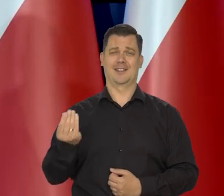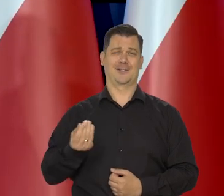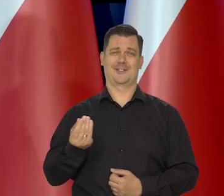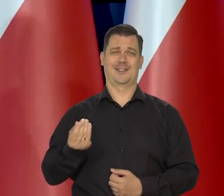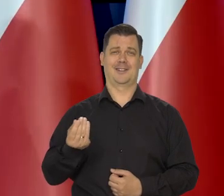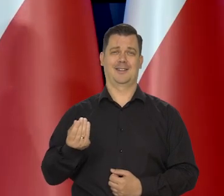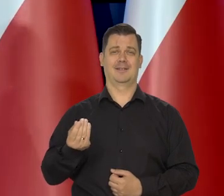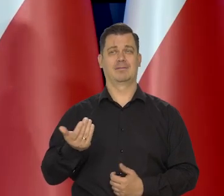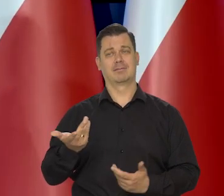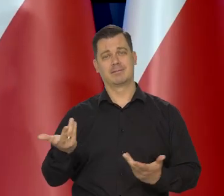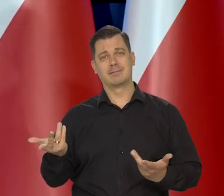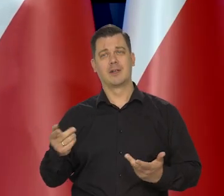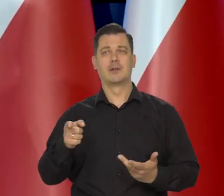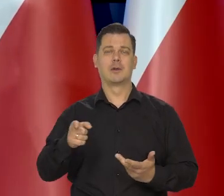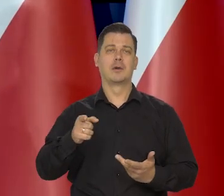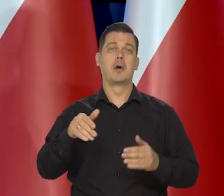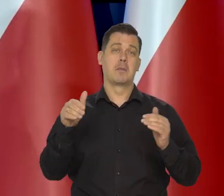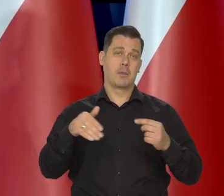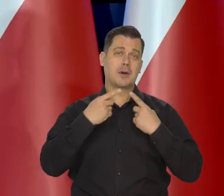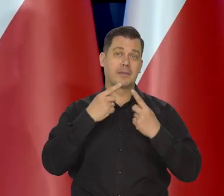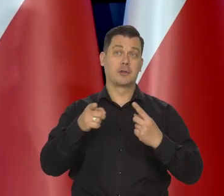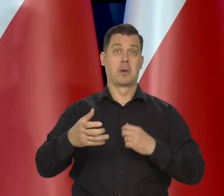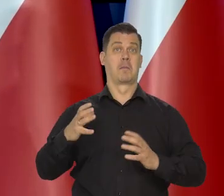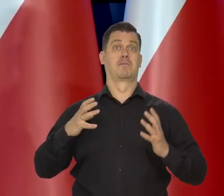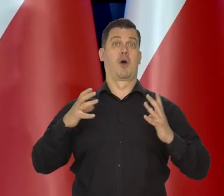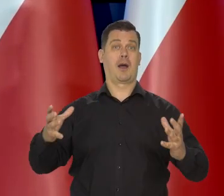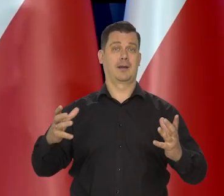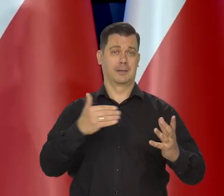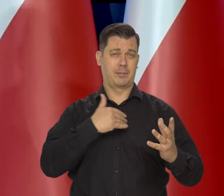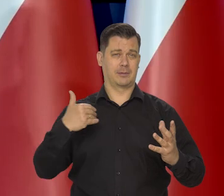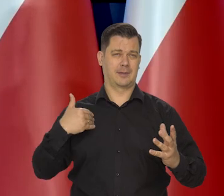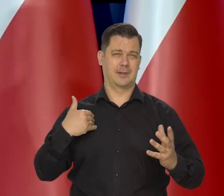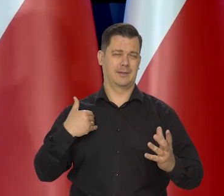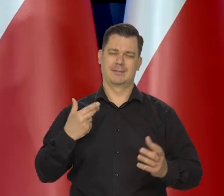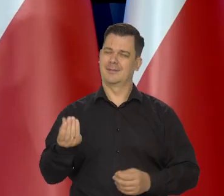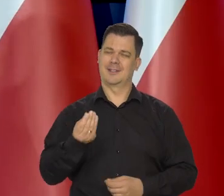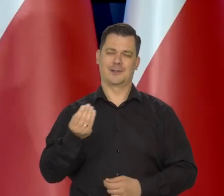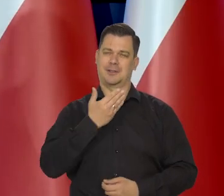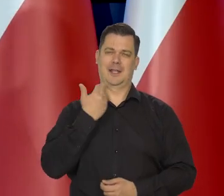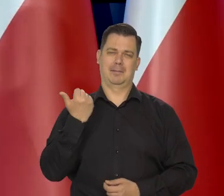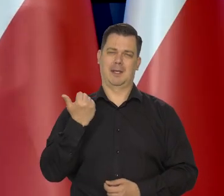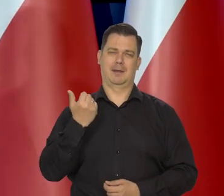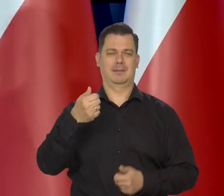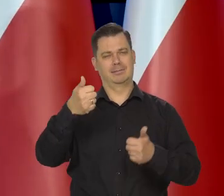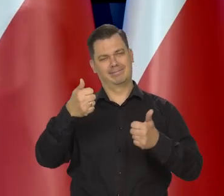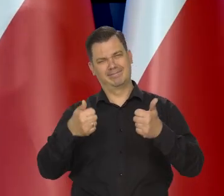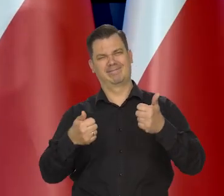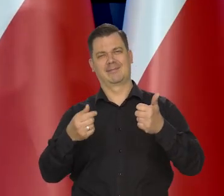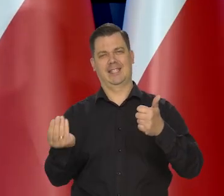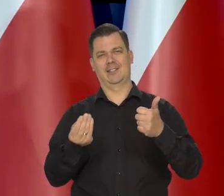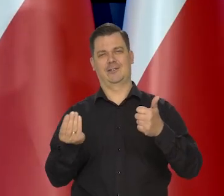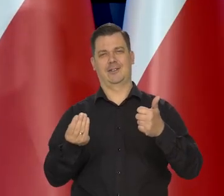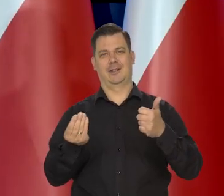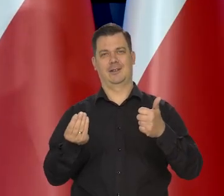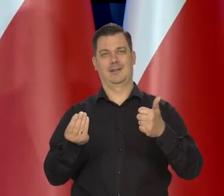no z punktu widzenia zamożności w tyle krajów europejskich, no nie na samym końcu,